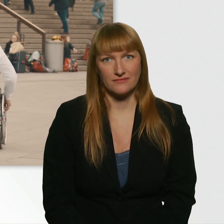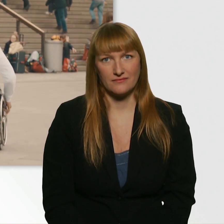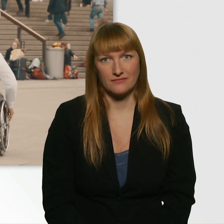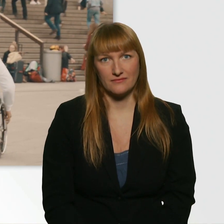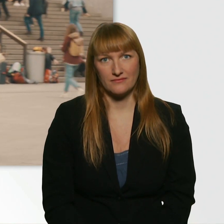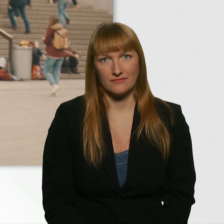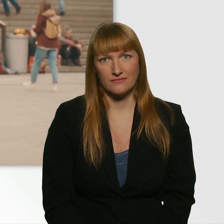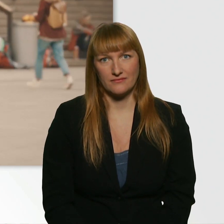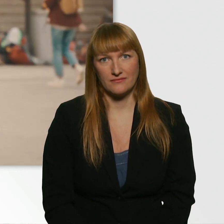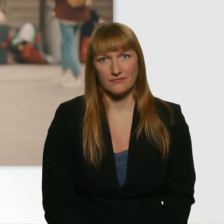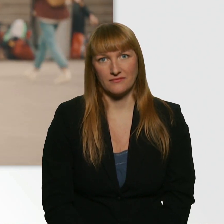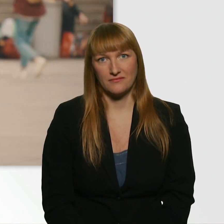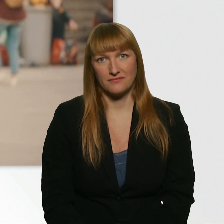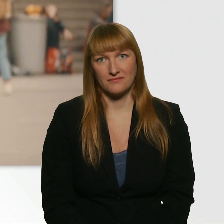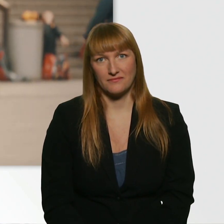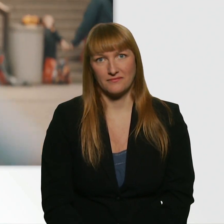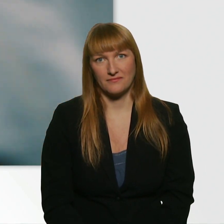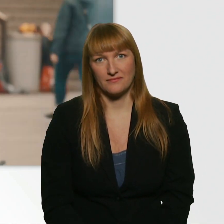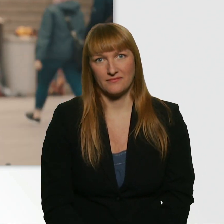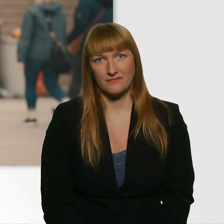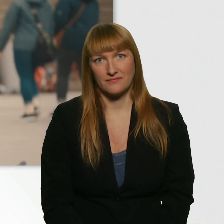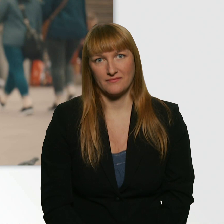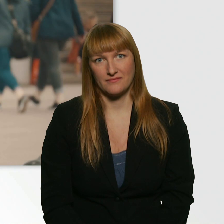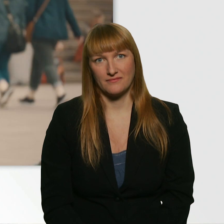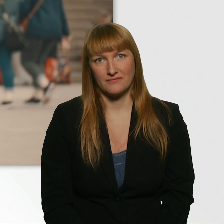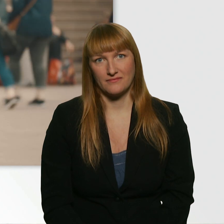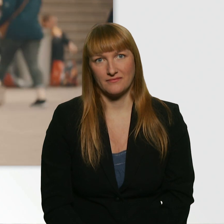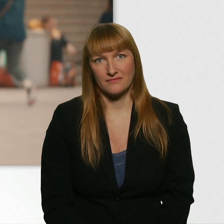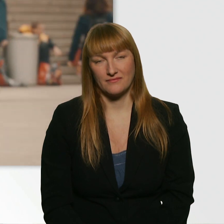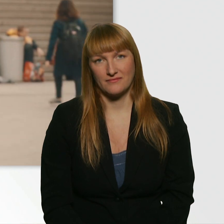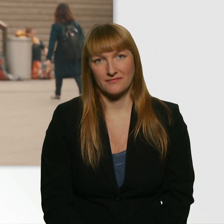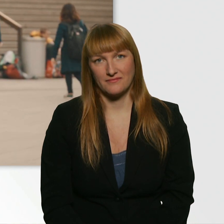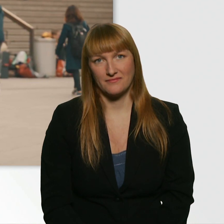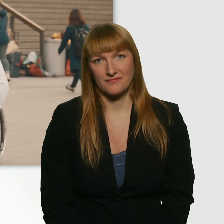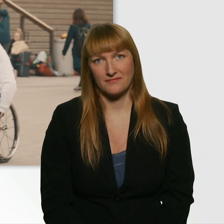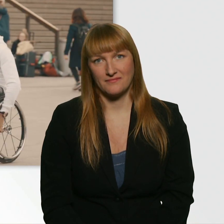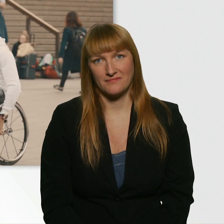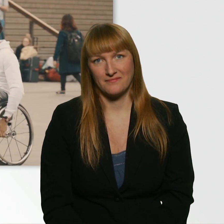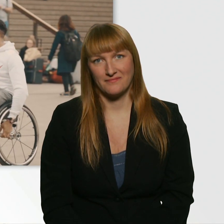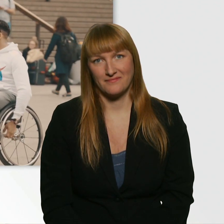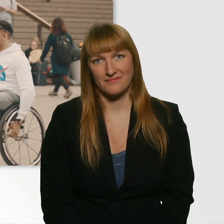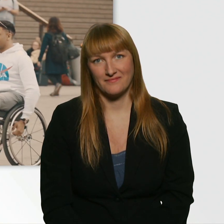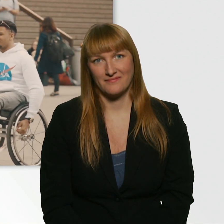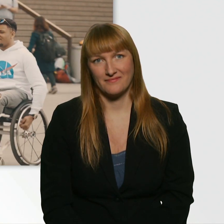? Mit all deinen Farben und deinen Narben hinter den Mauern. ?